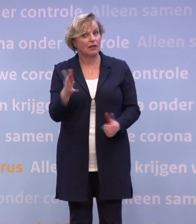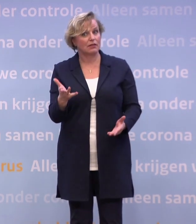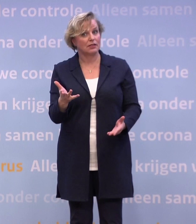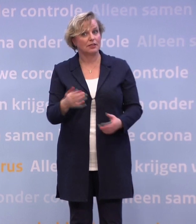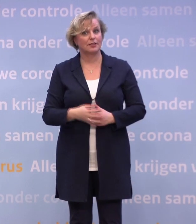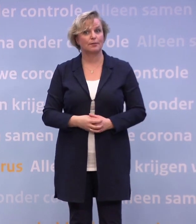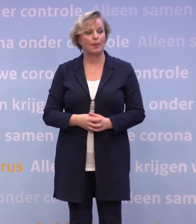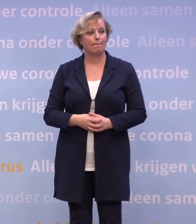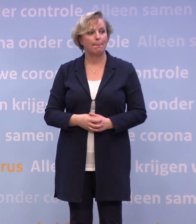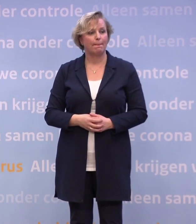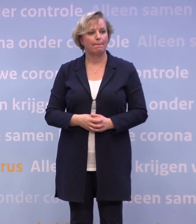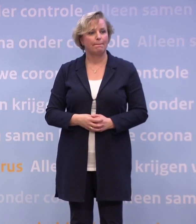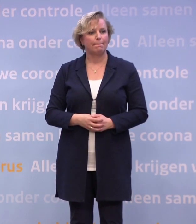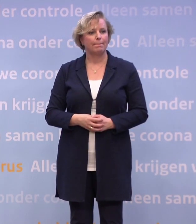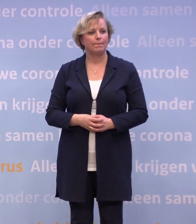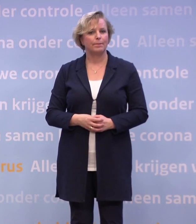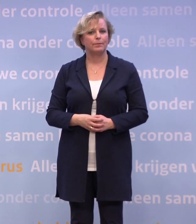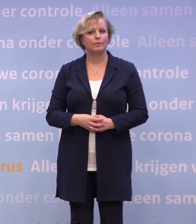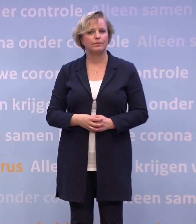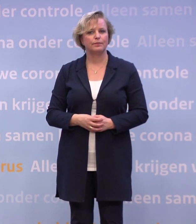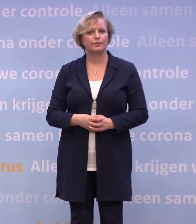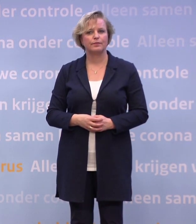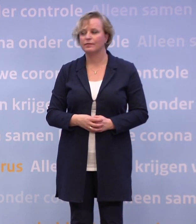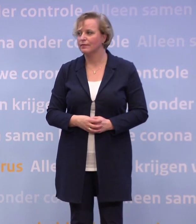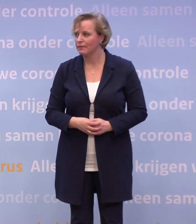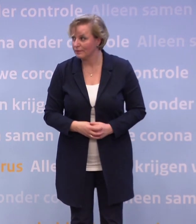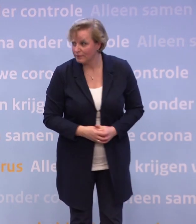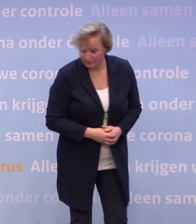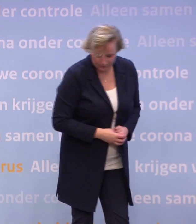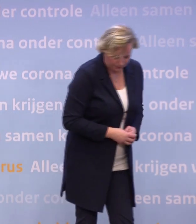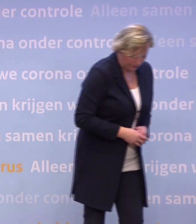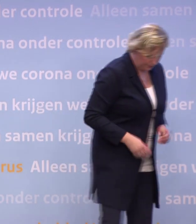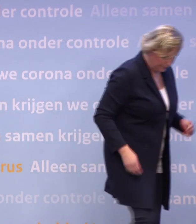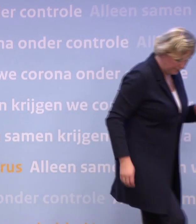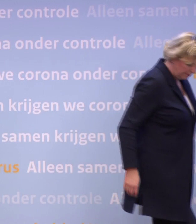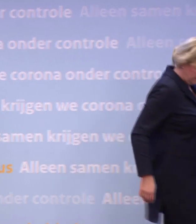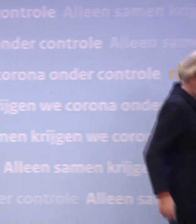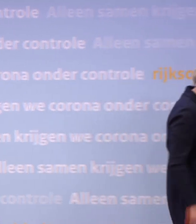Het begint bij gedrag en maatregelen kunnen helpen... ...om dat gedrag ook te laten zien.